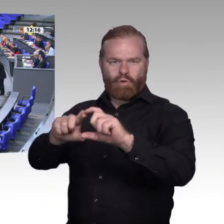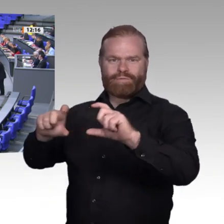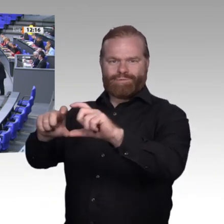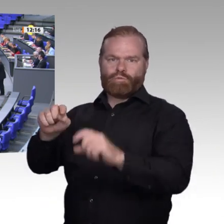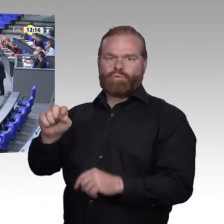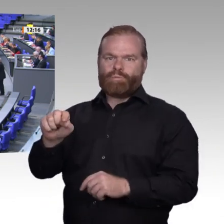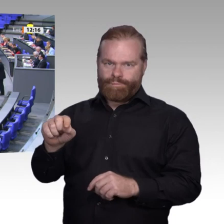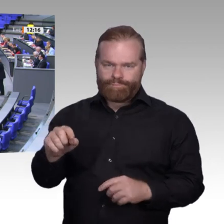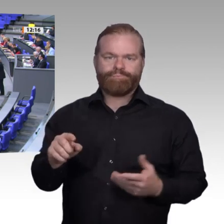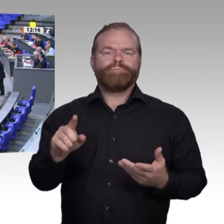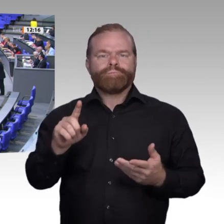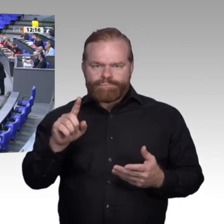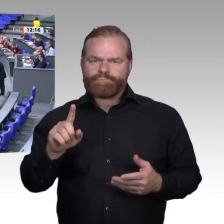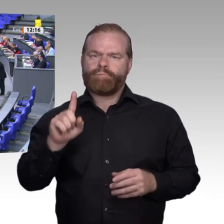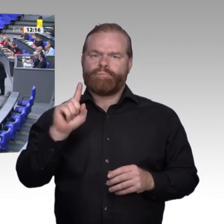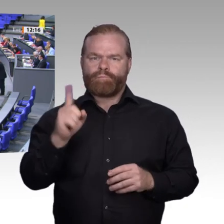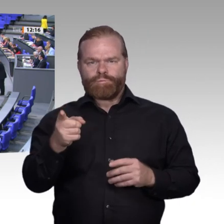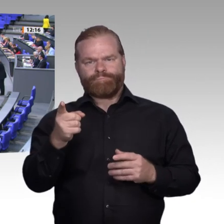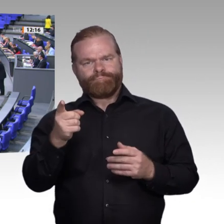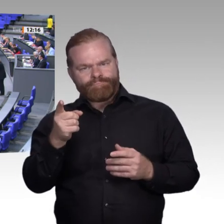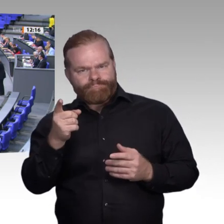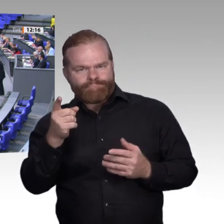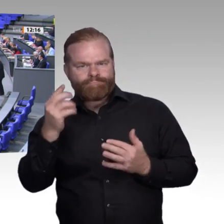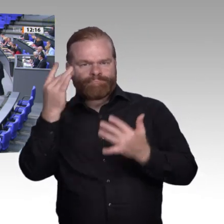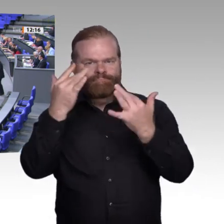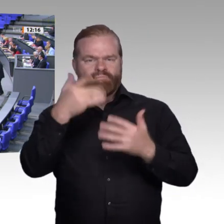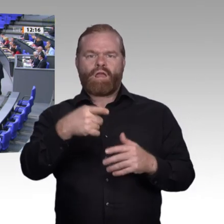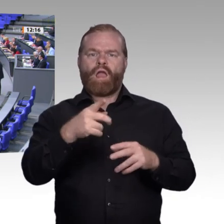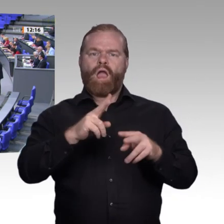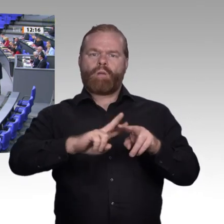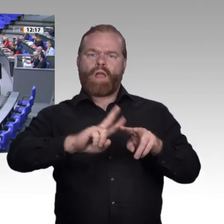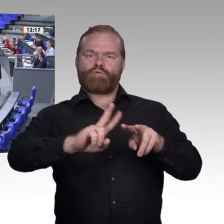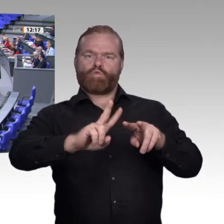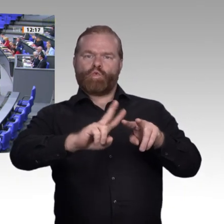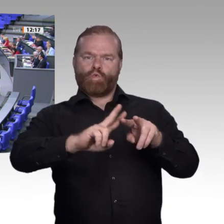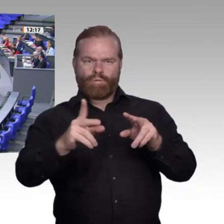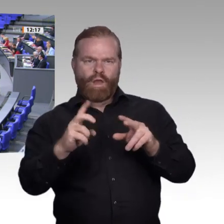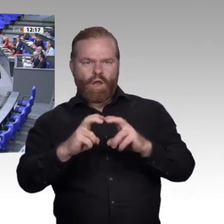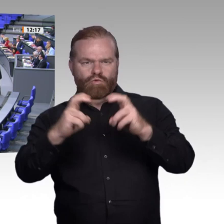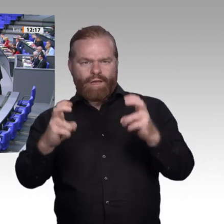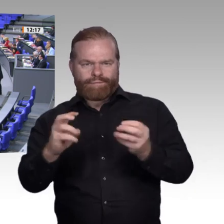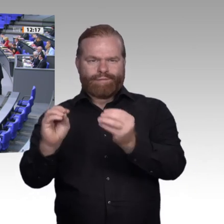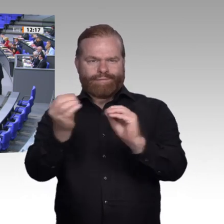nicht „Flickarbeit“, damit zukunftsfeste Arbeit in Bremerhaven, in Halle und in Saarlouis